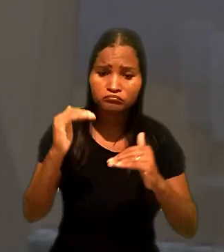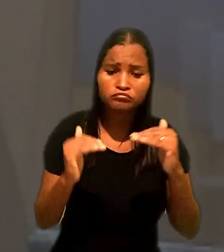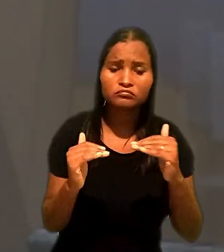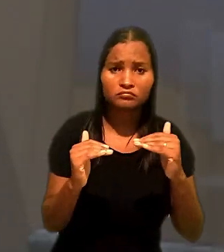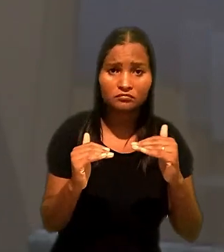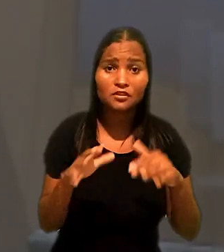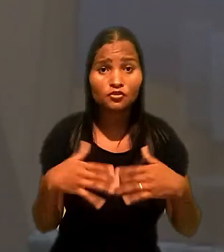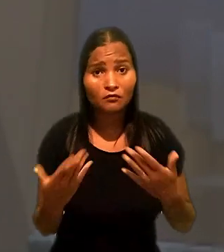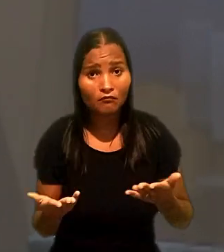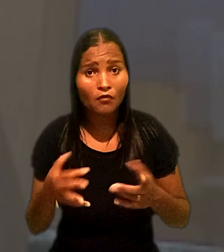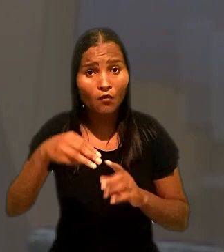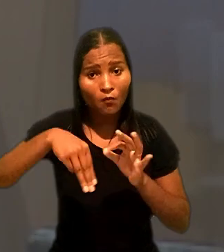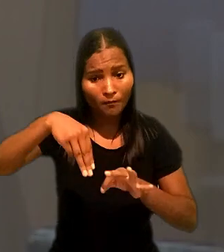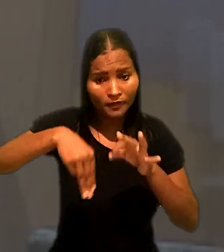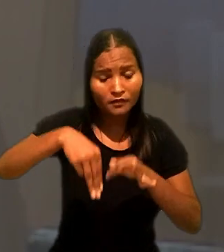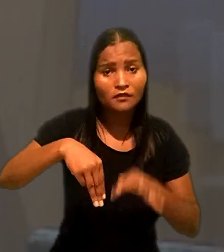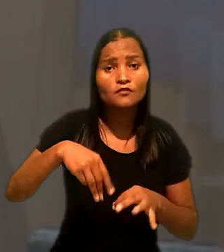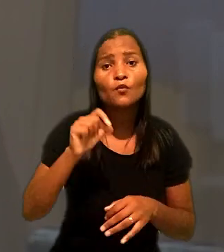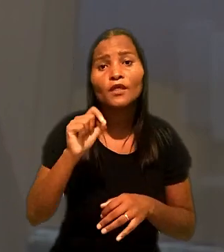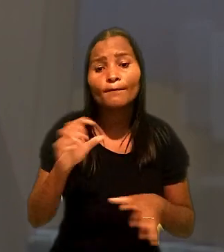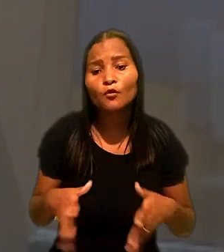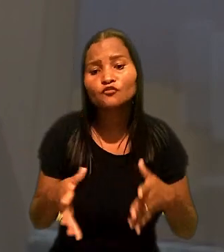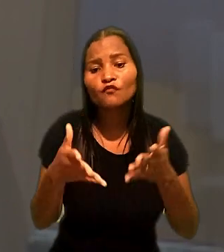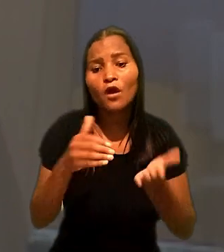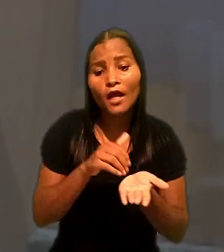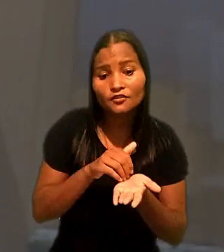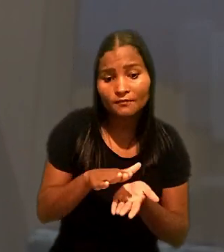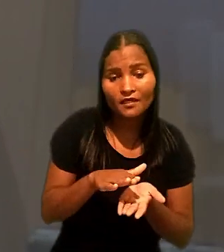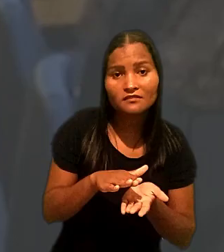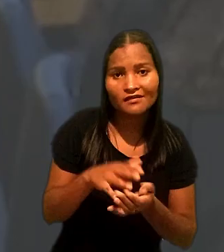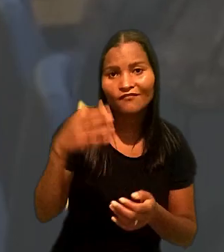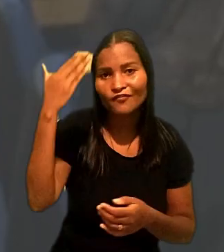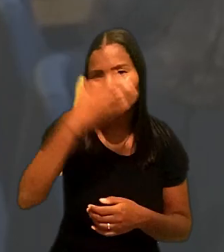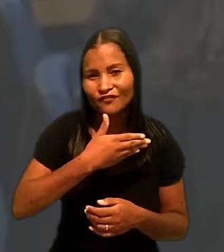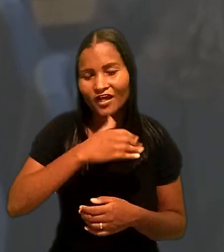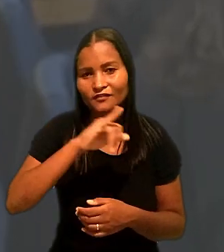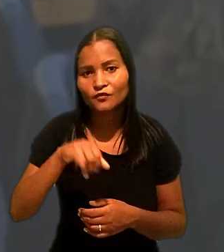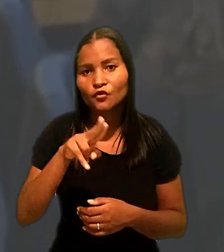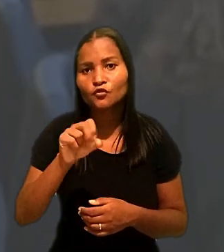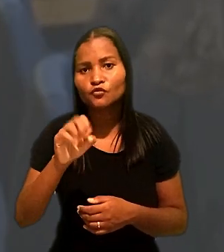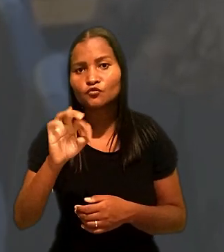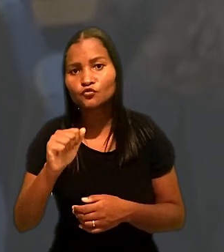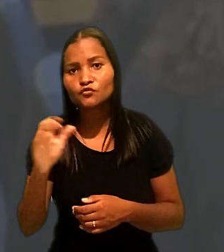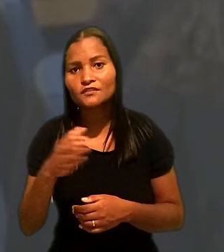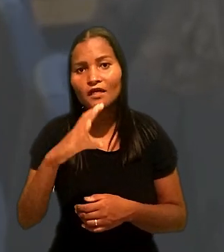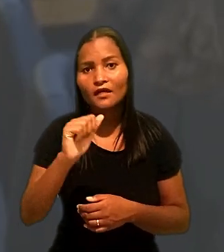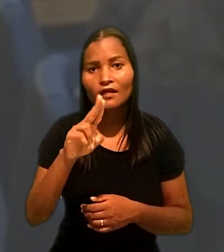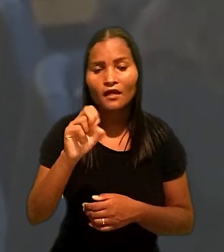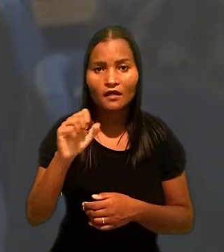De acordo com o ministro, o fato que motivou a dispensa foi comprovado, e a justa causa foi aplicada em razão